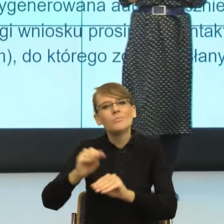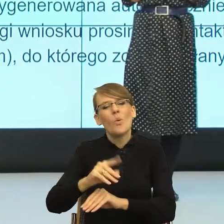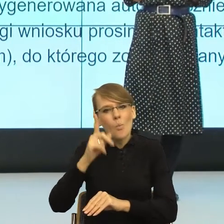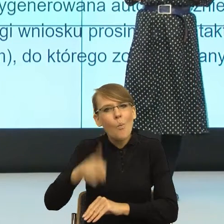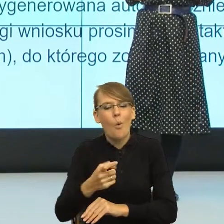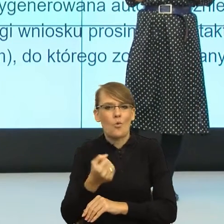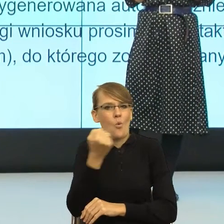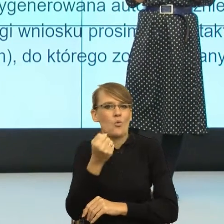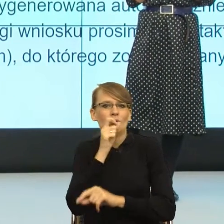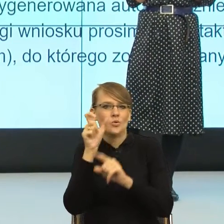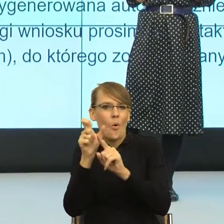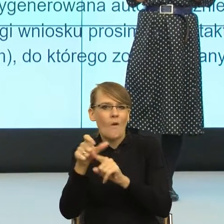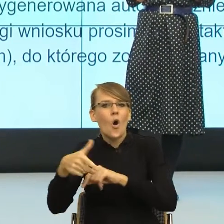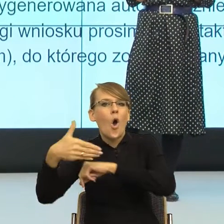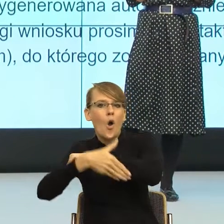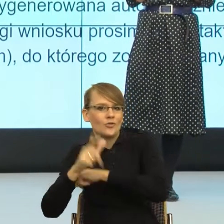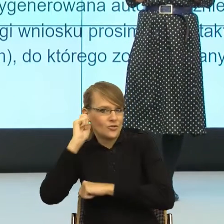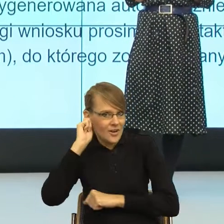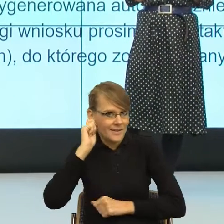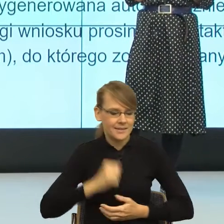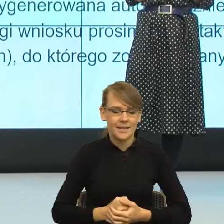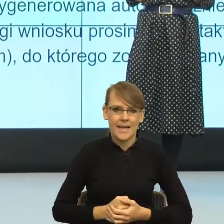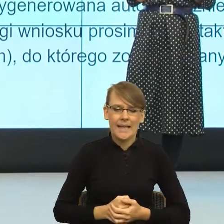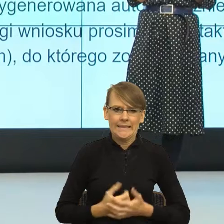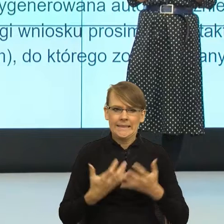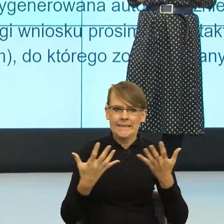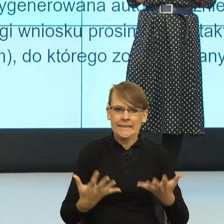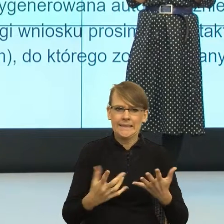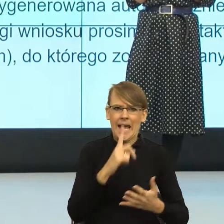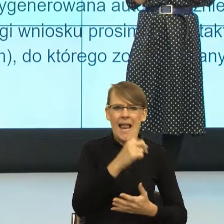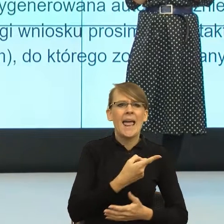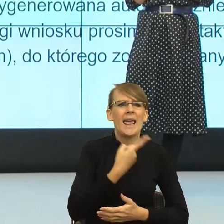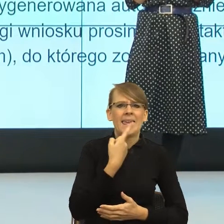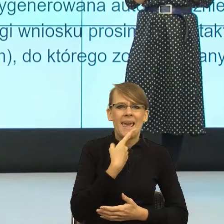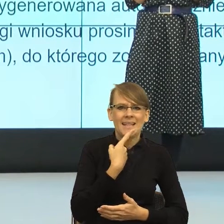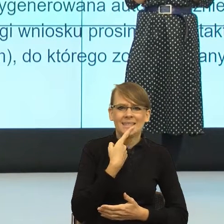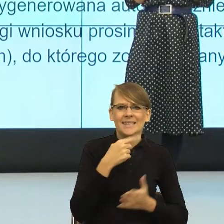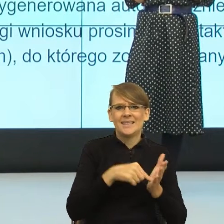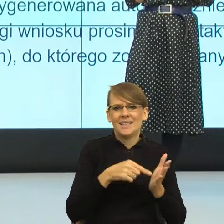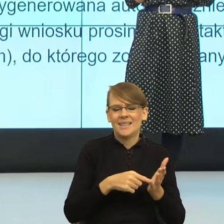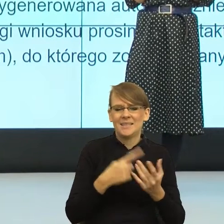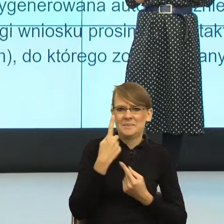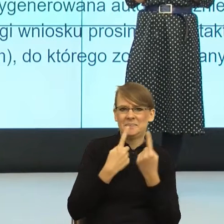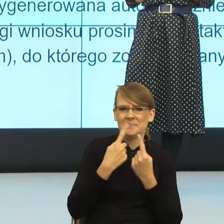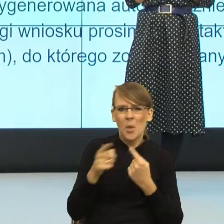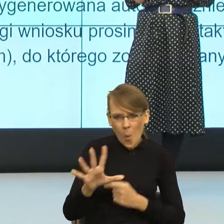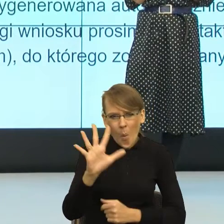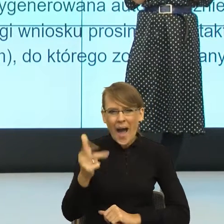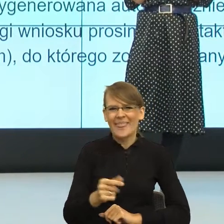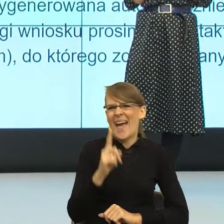No i znowu system językowy powiedział "Ładnie, ale nie tak prosto", dlatego że końcówki słowotwórcze, które nam zostały,